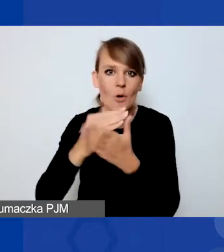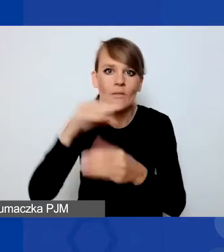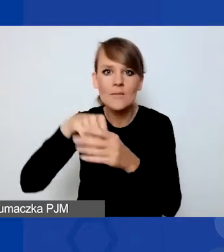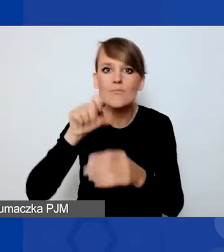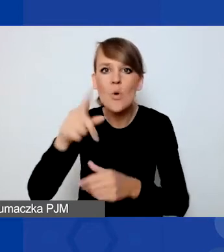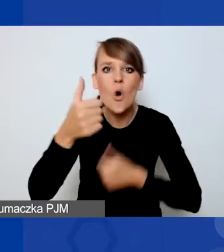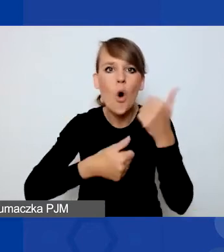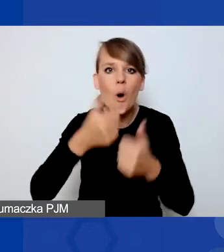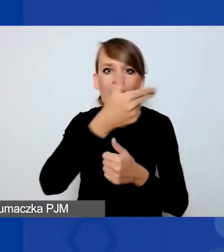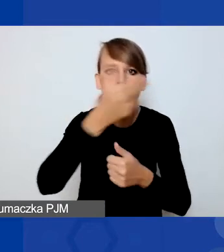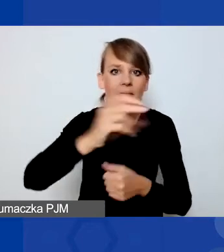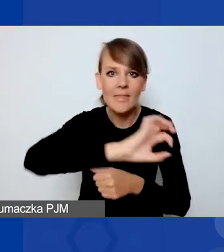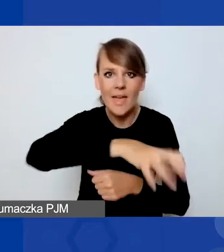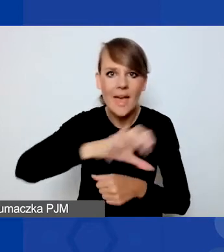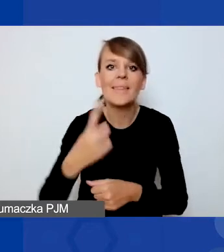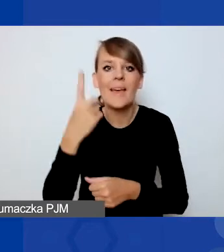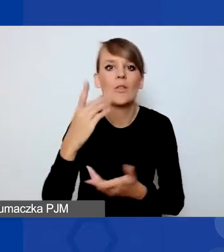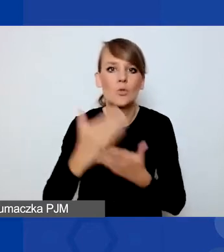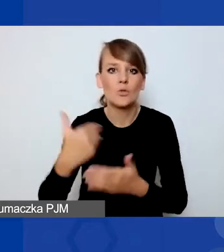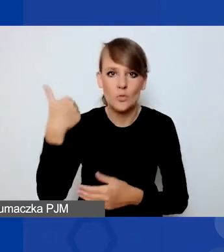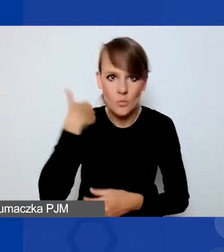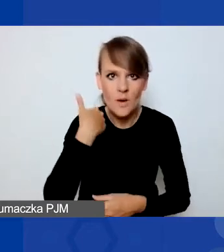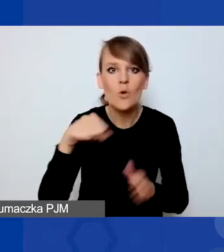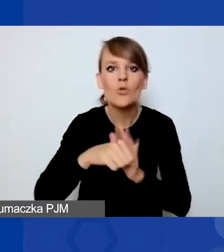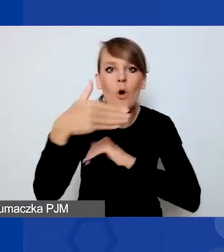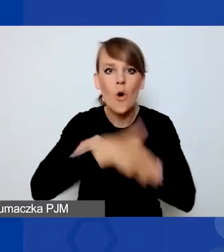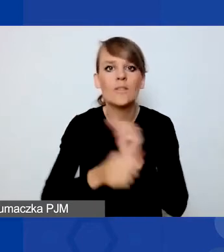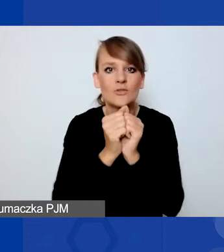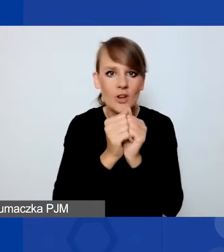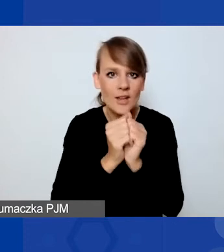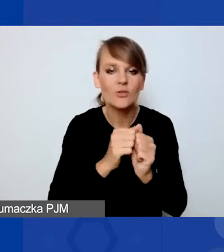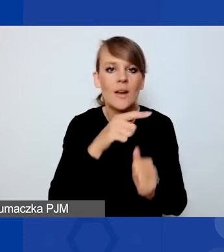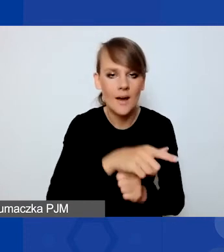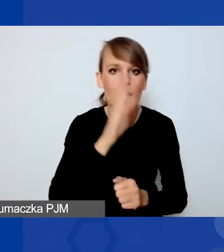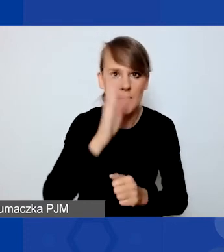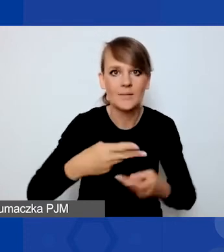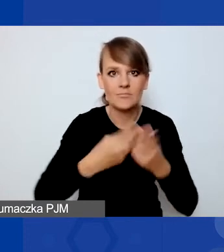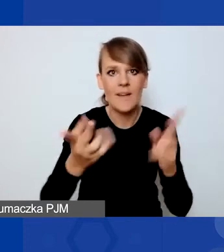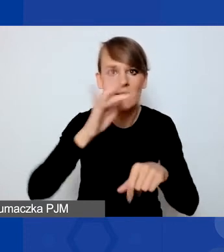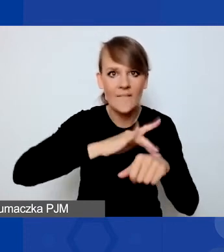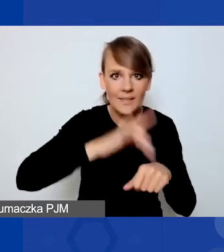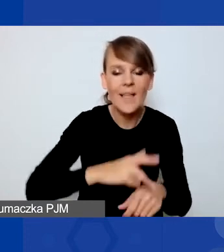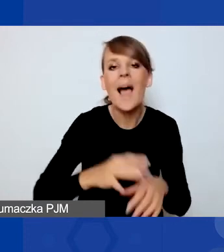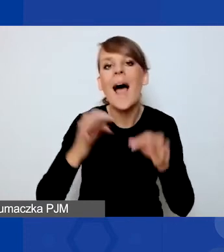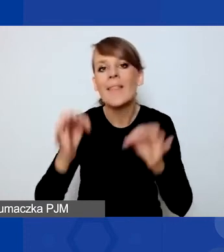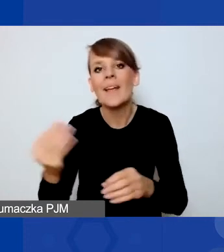Jeden z nich się odbył. Do końca września poznamy jego wyniki. W międzyczasie trwa nabór ciągły na projekty interwencyjne.